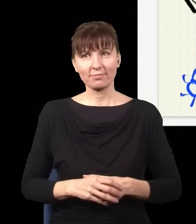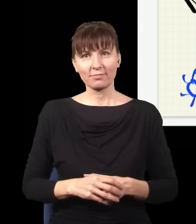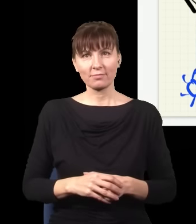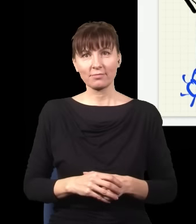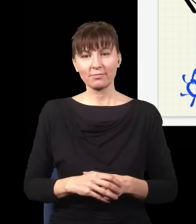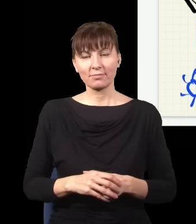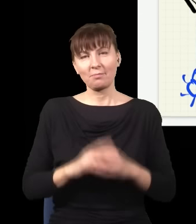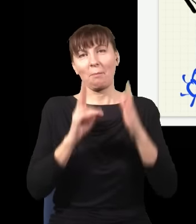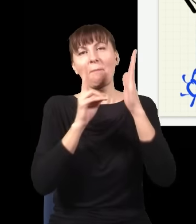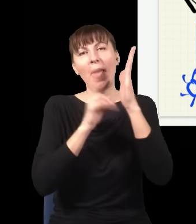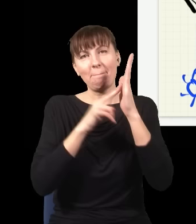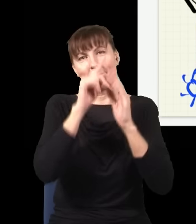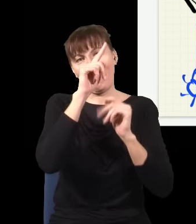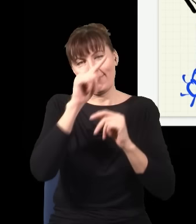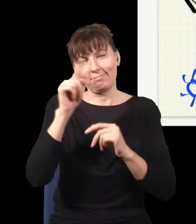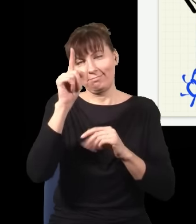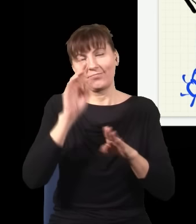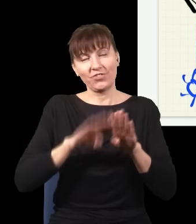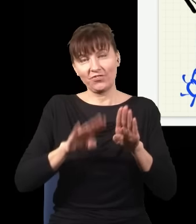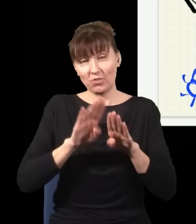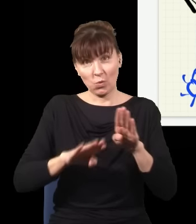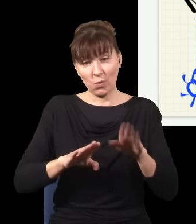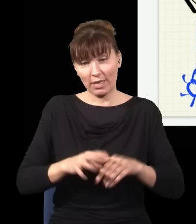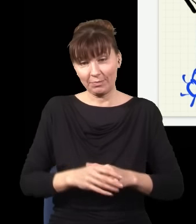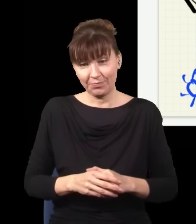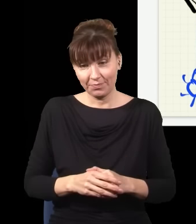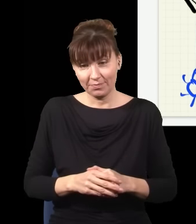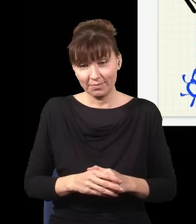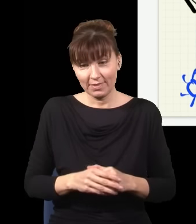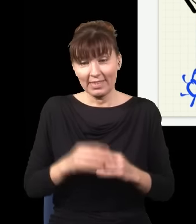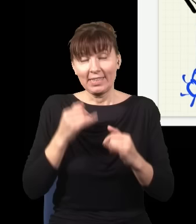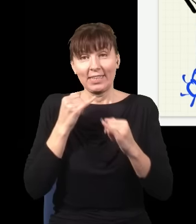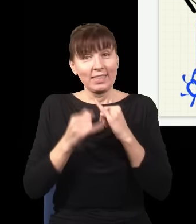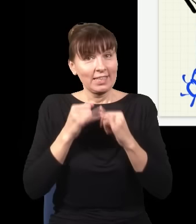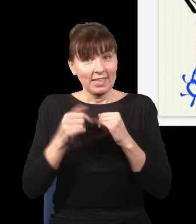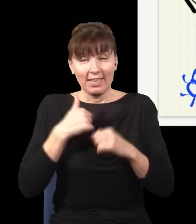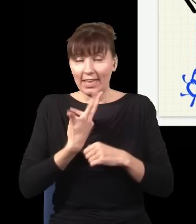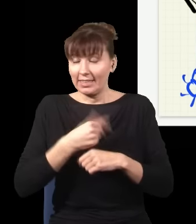Czyli jeżelibym nie sprawdzał, co się dzieje w tym eksperymencie, ustawiłbym sobie moje szkiełko,